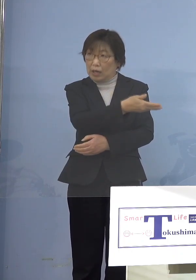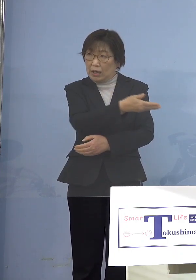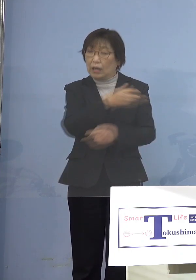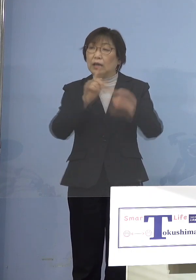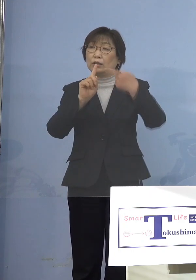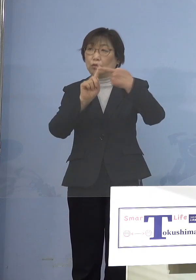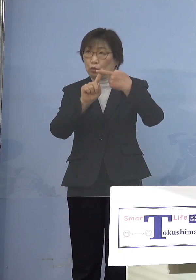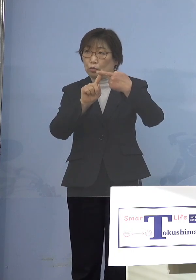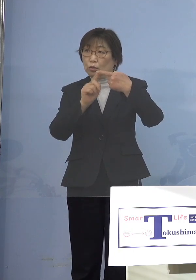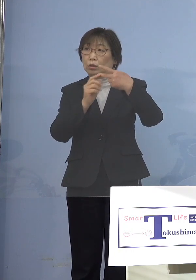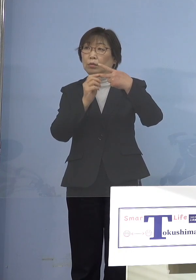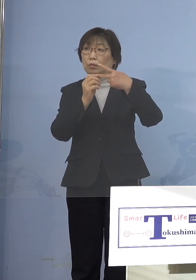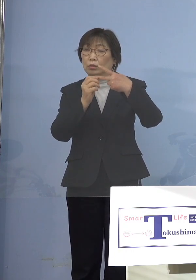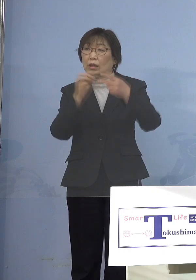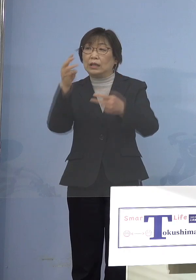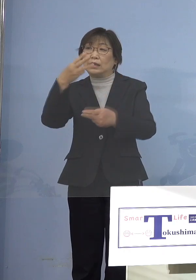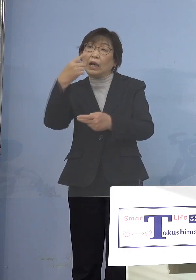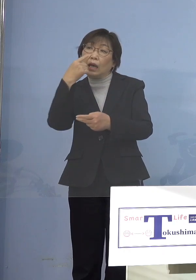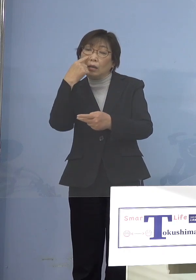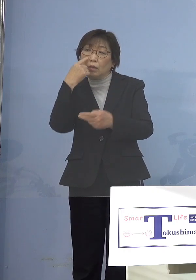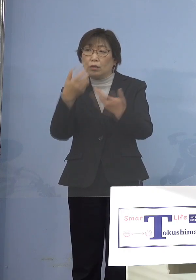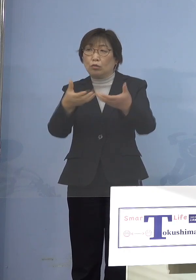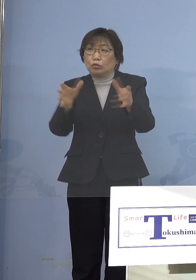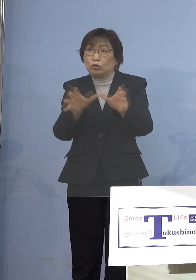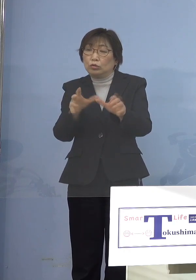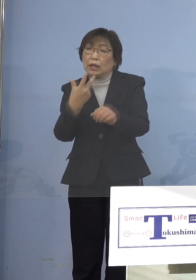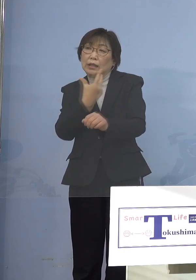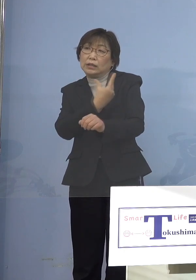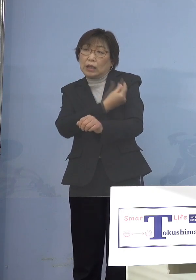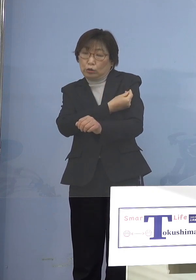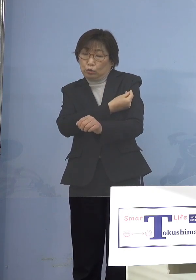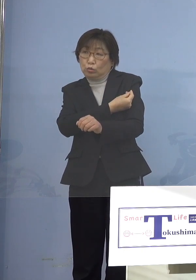3回目の集団接種 大規模集団接種の方に